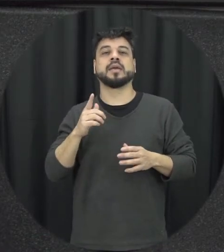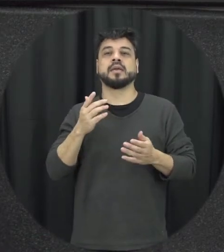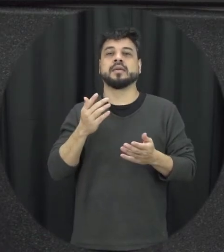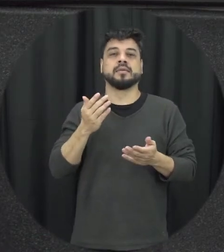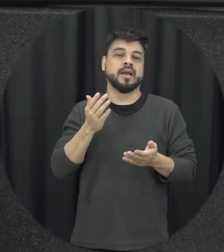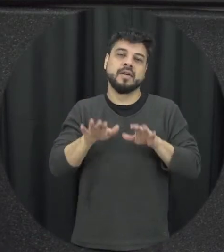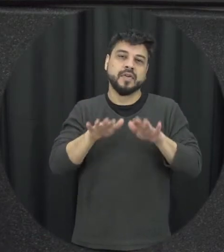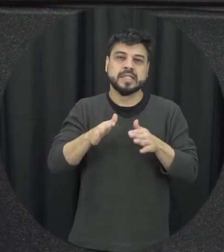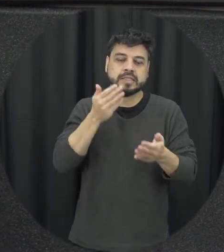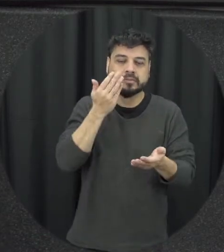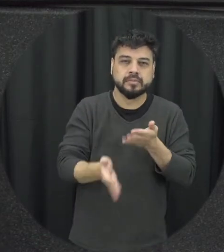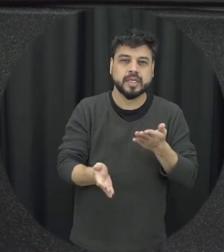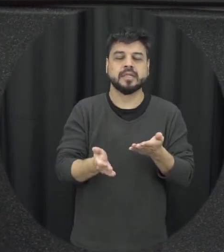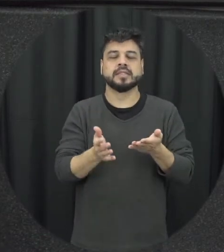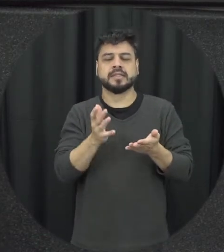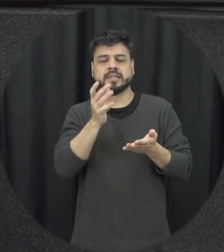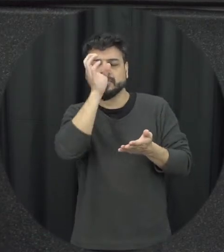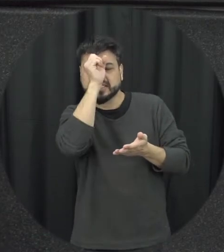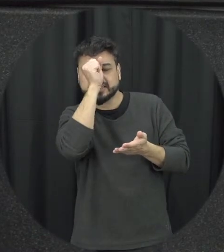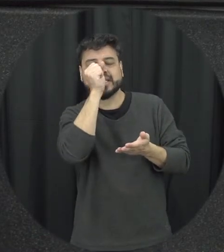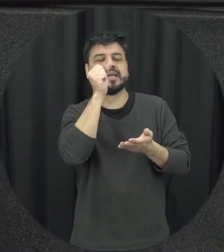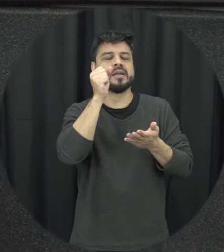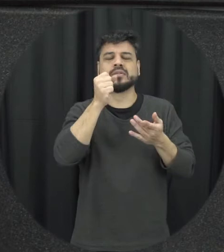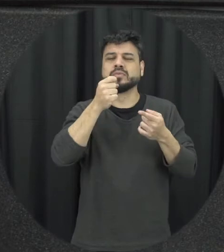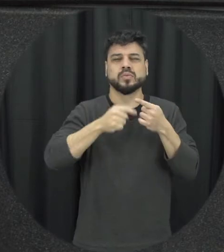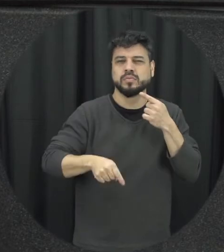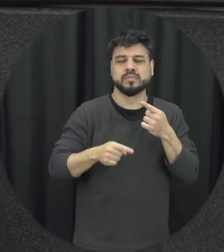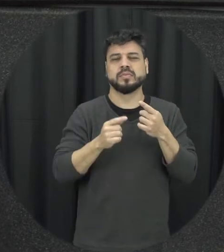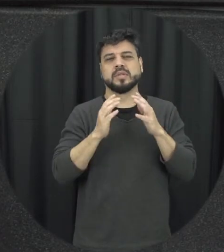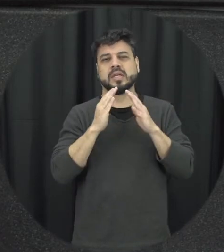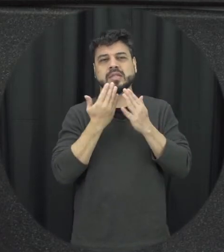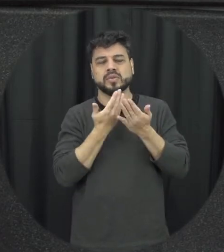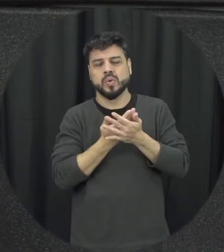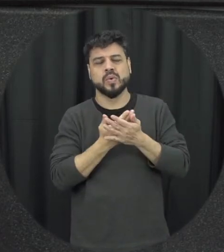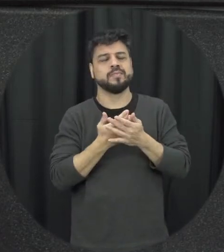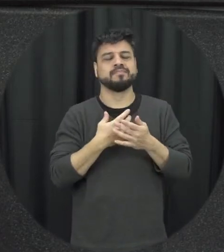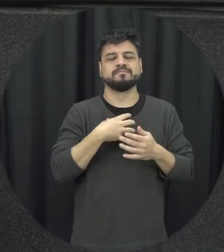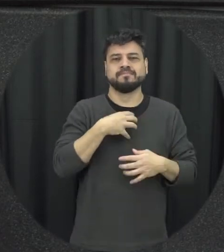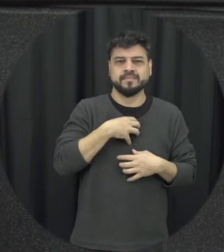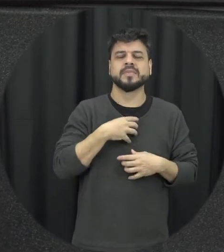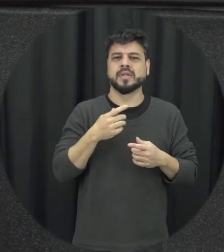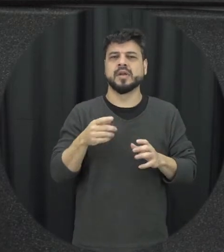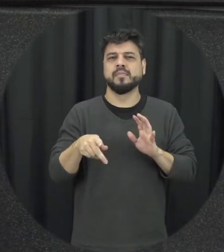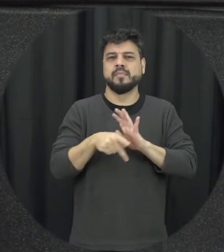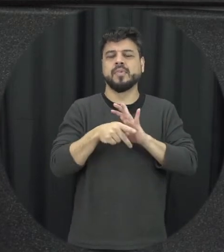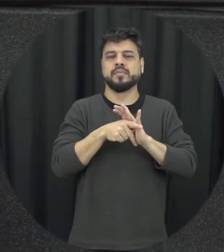desempenho das Crianças Então é isso gera um impacto psicológico também nas crianças está